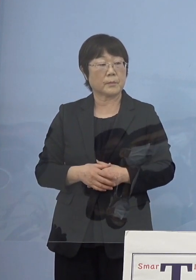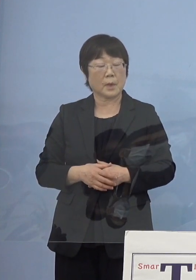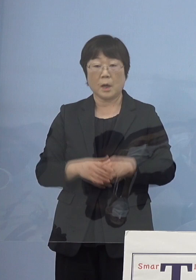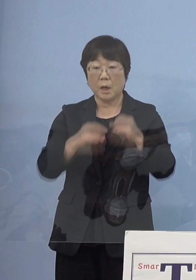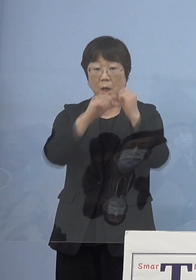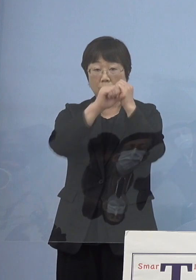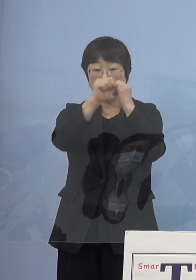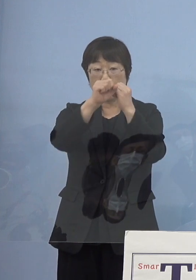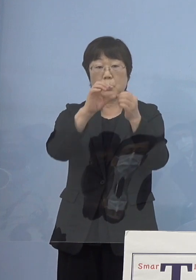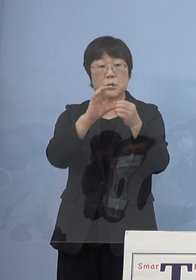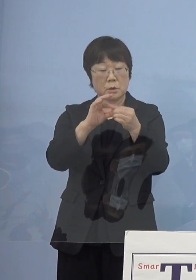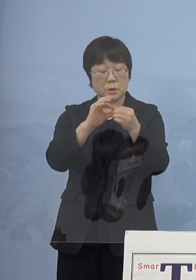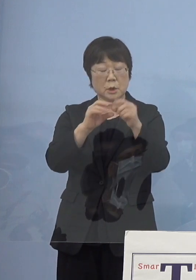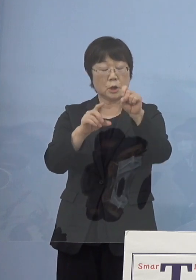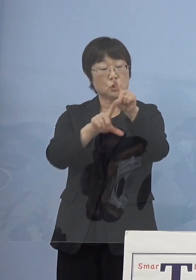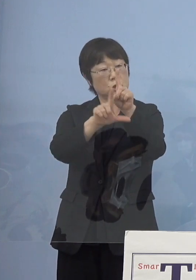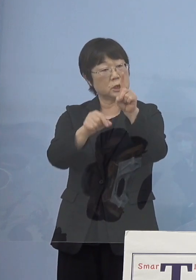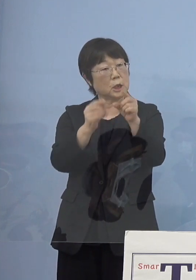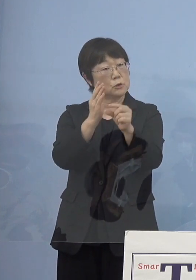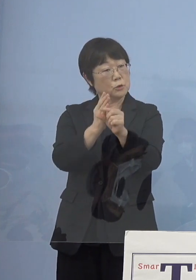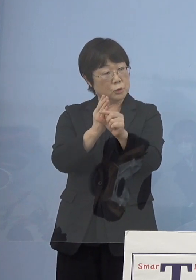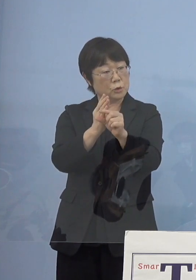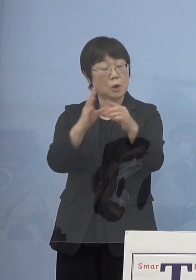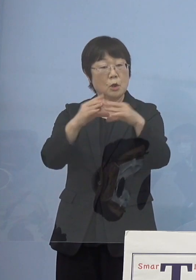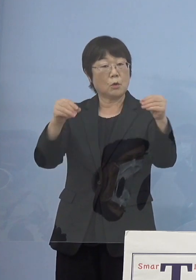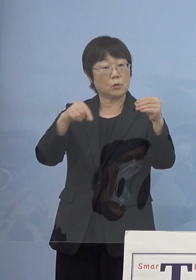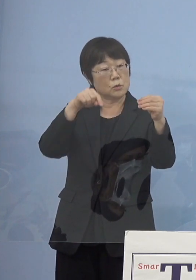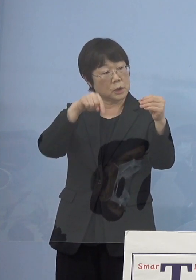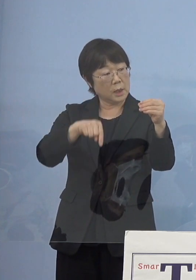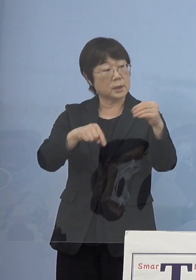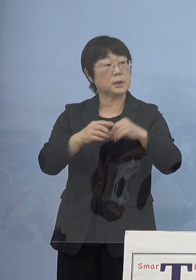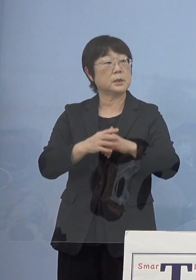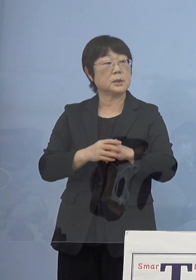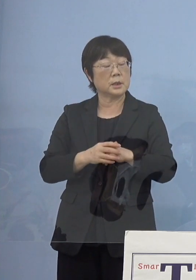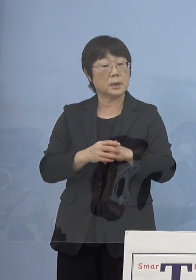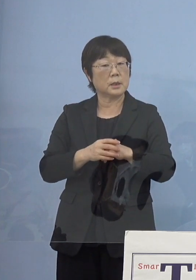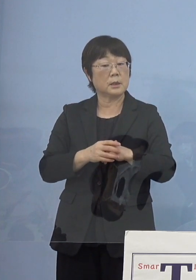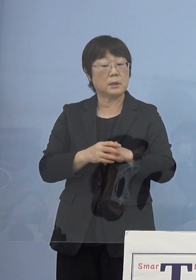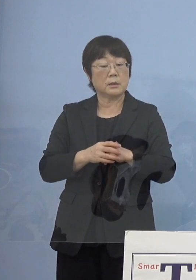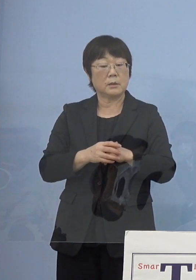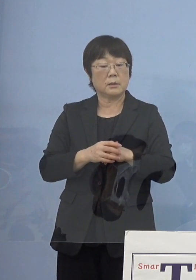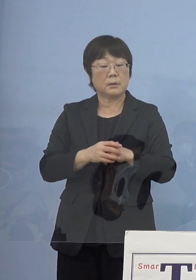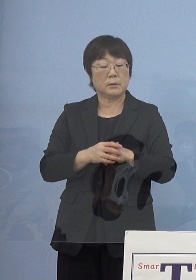だいたい 11月中くらいに 報告しなければいけないと思うんですが